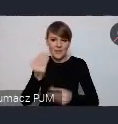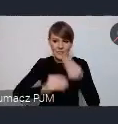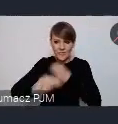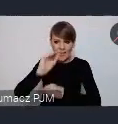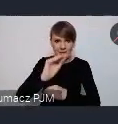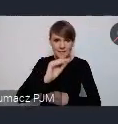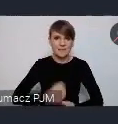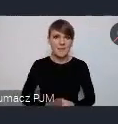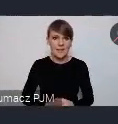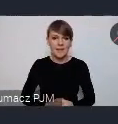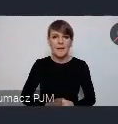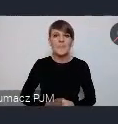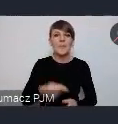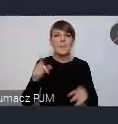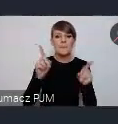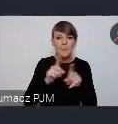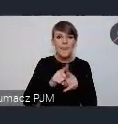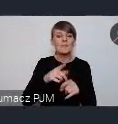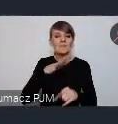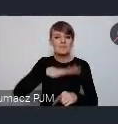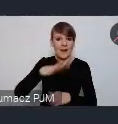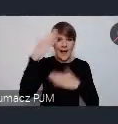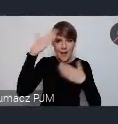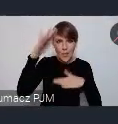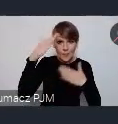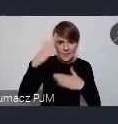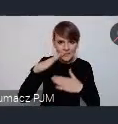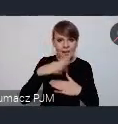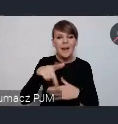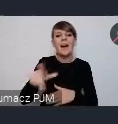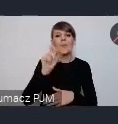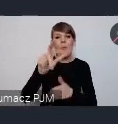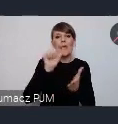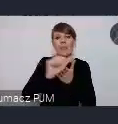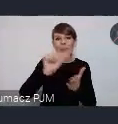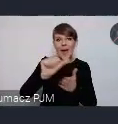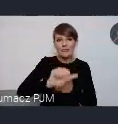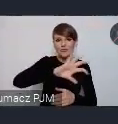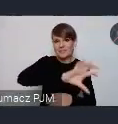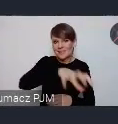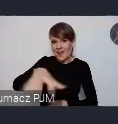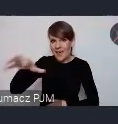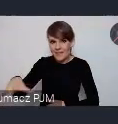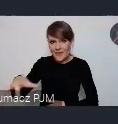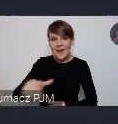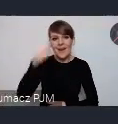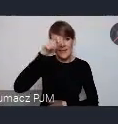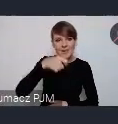których gospodarzem są Katowice. Pan Prezydent chyba wspominał o 11 strefach które będą w tak zwanej Green Zone czyli w tym obszarze który